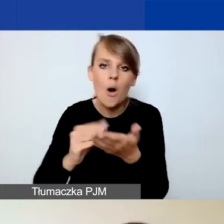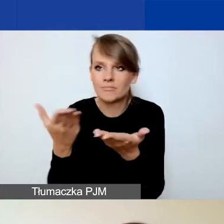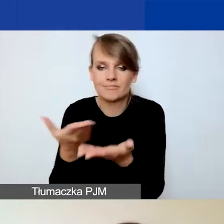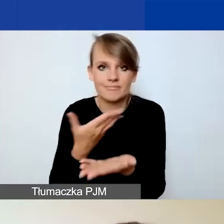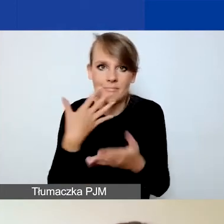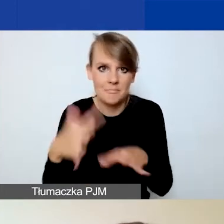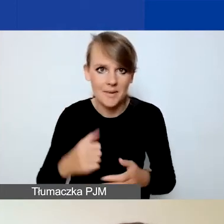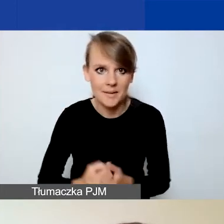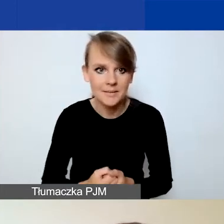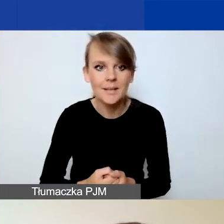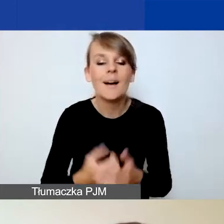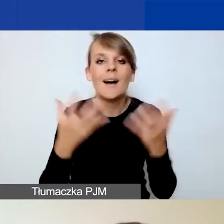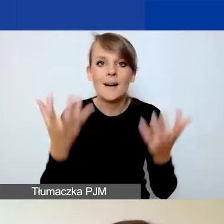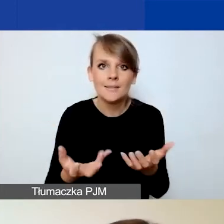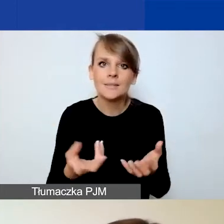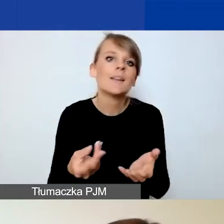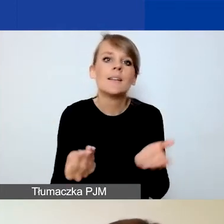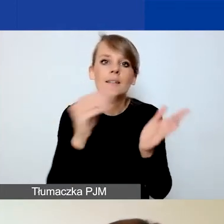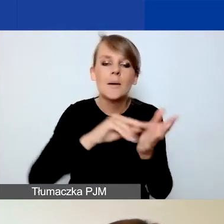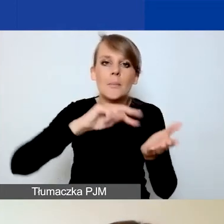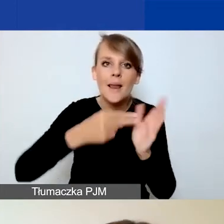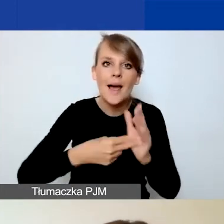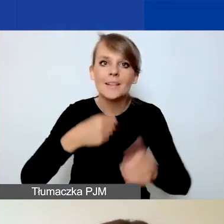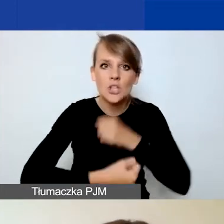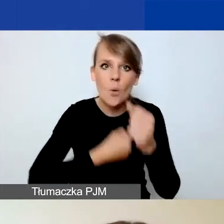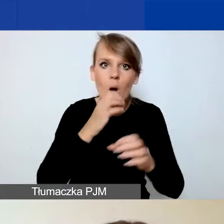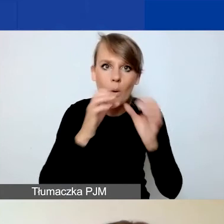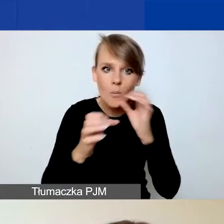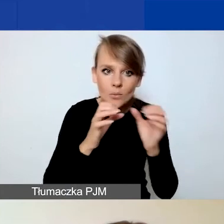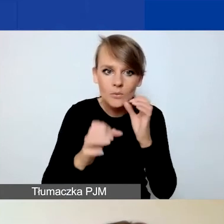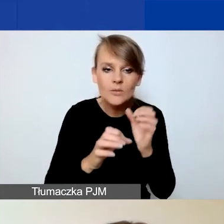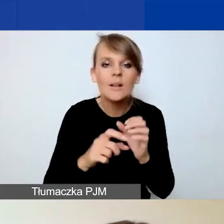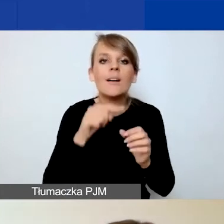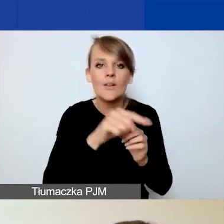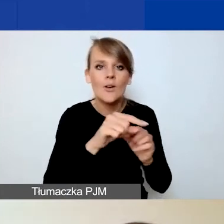Aby załączyć plan działań komunikacyjnych, klikacie na przycisk "Dodaj plik"